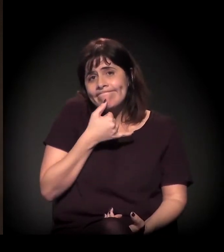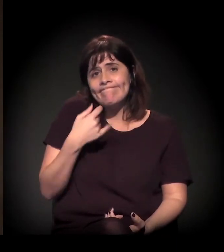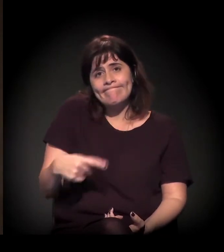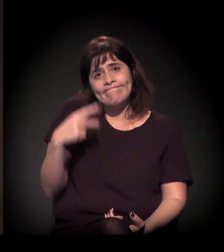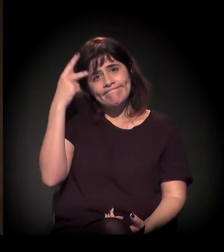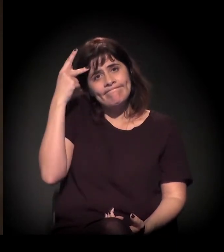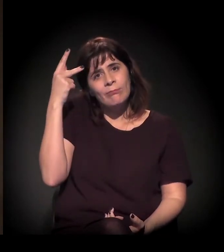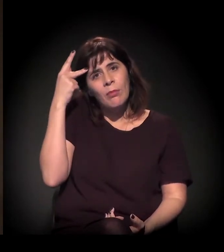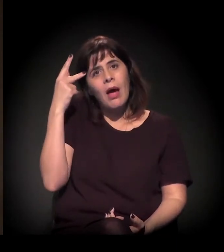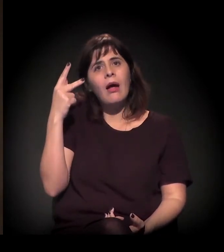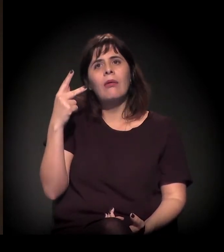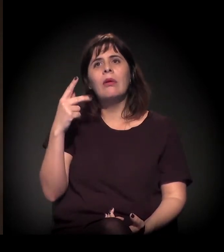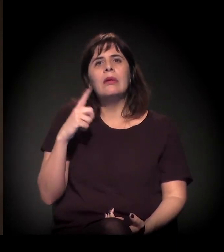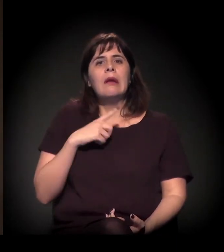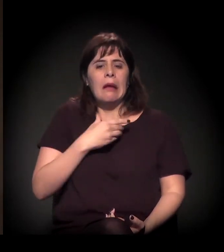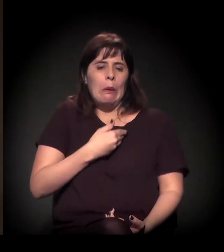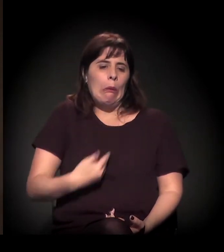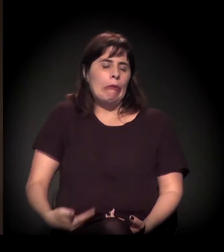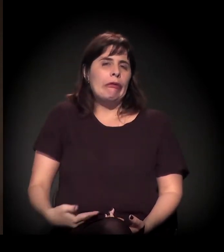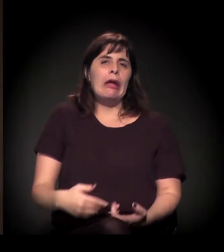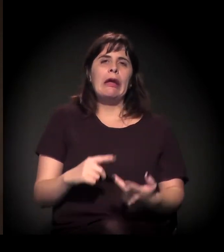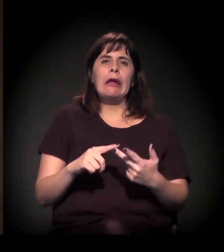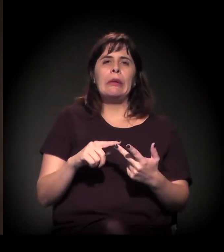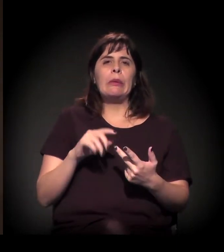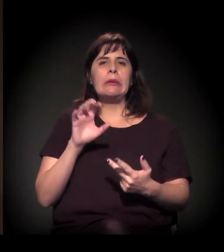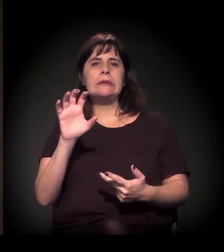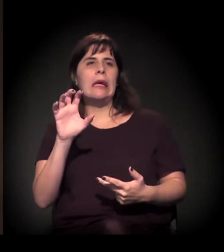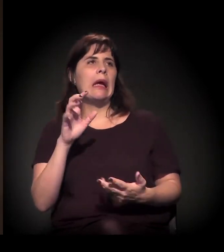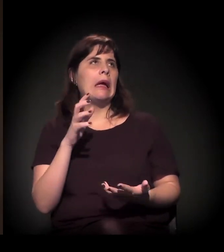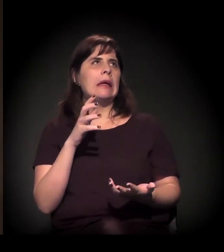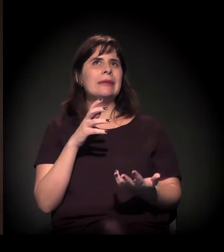uma omissão muito grande dos governos, do Estado,